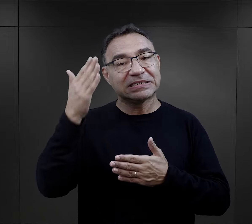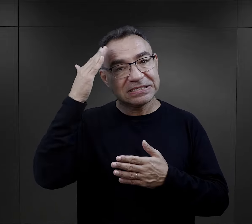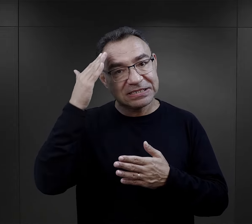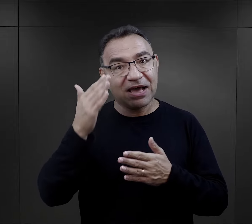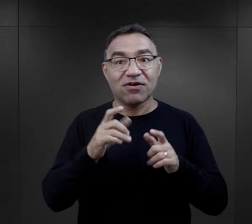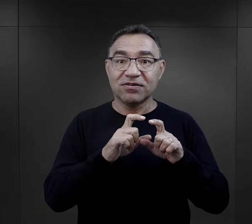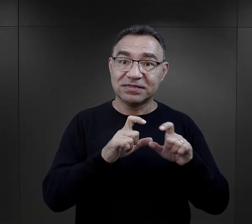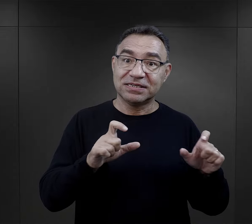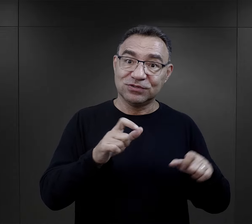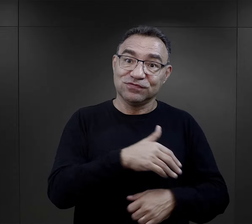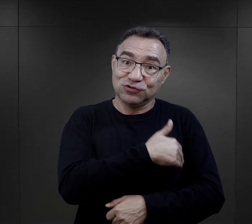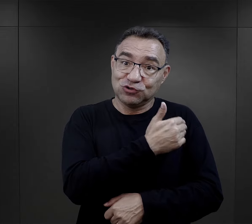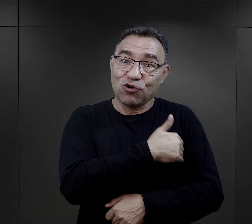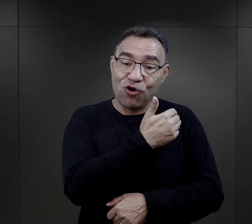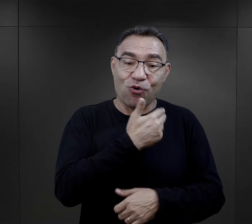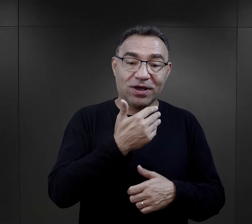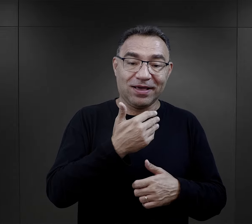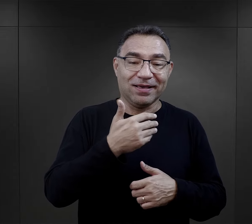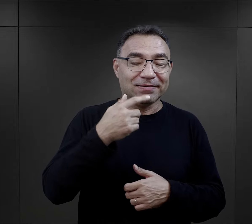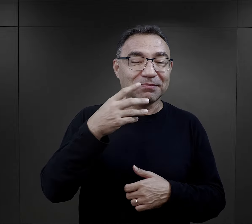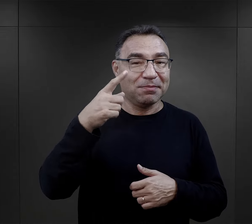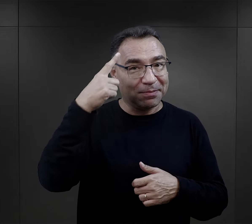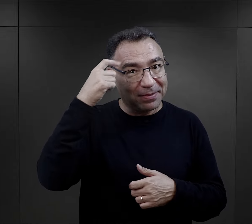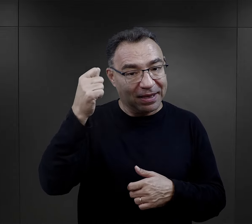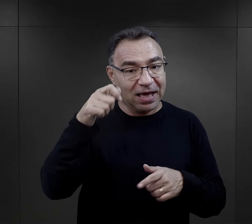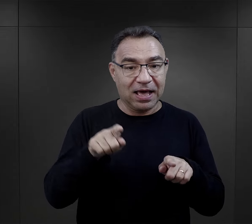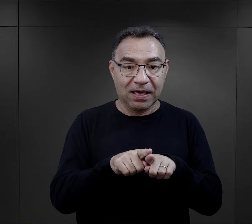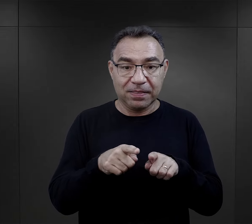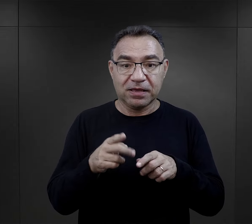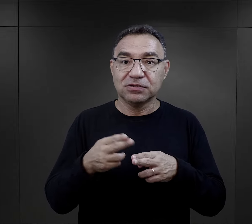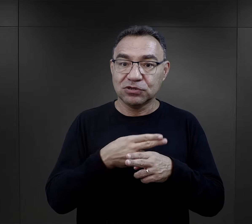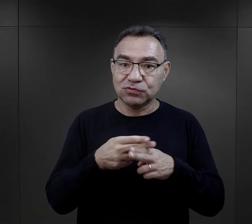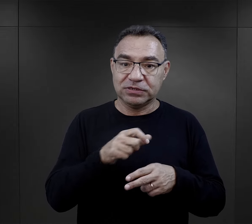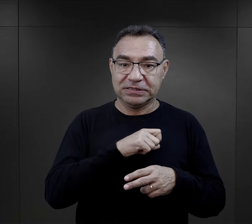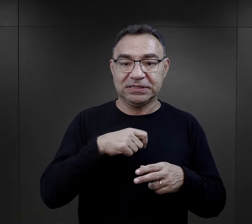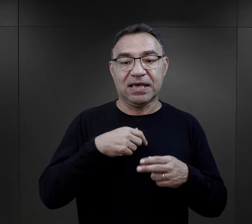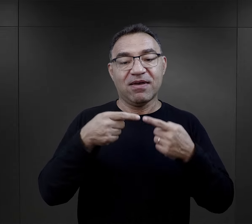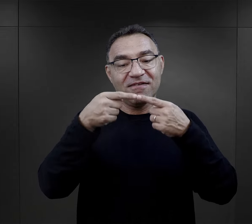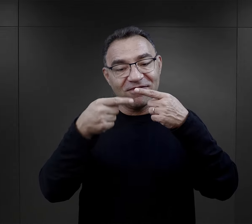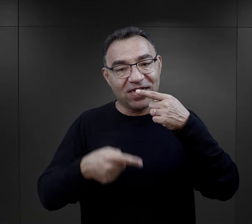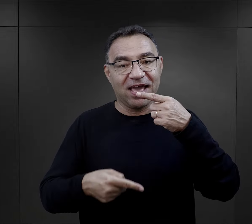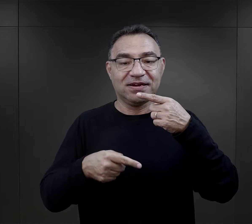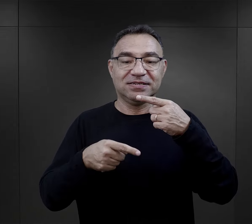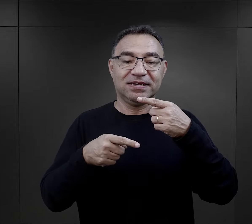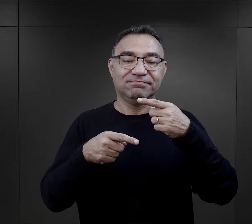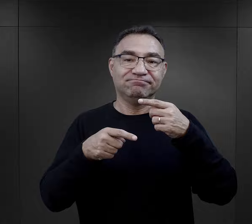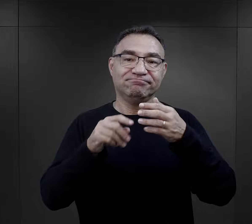poezji, którą znały z okresów szkolnych, ale również niektóre układały wiersze.